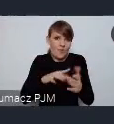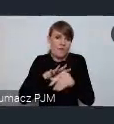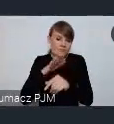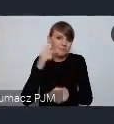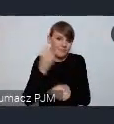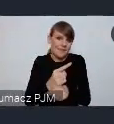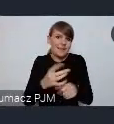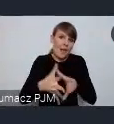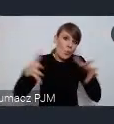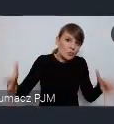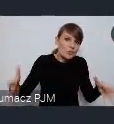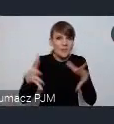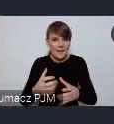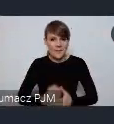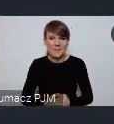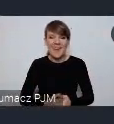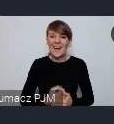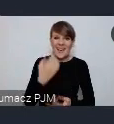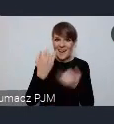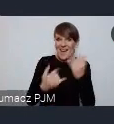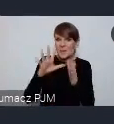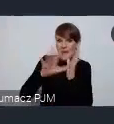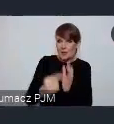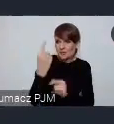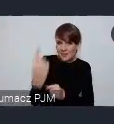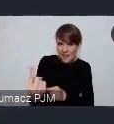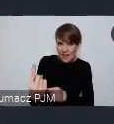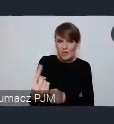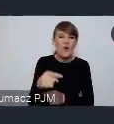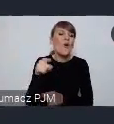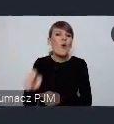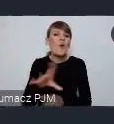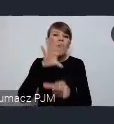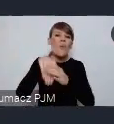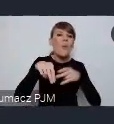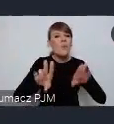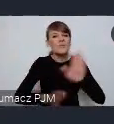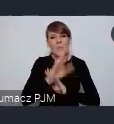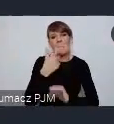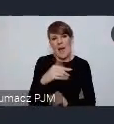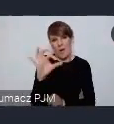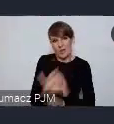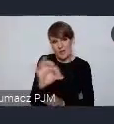pojedyncze miasto ma trochę mniejszą szansę udział i zaprezentowania się. Po pierwsze z racji tego że są to po prostu koszta,